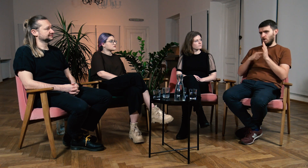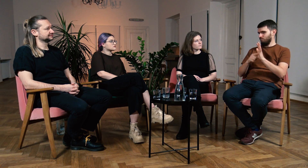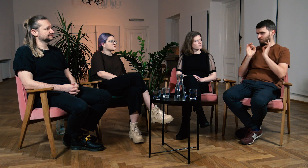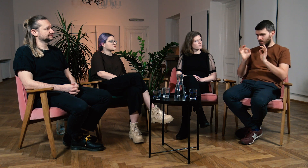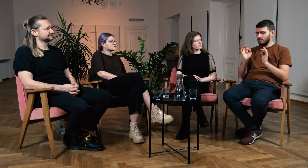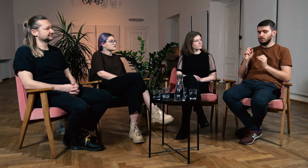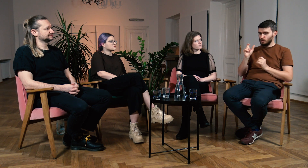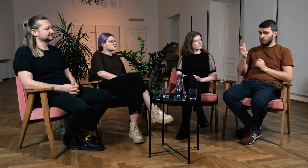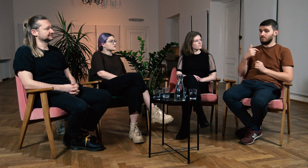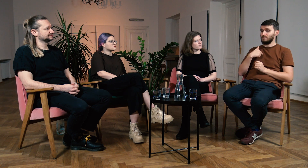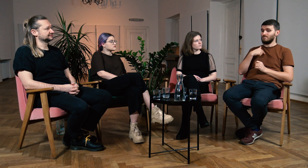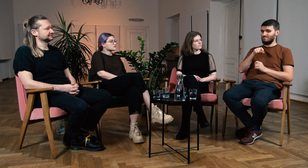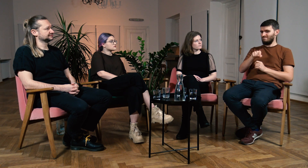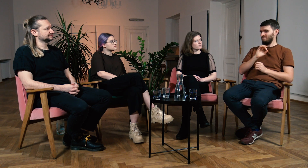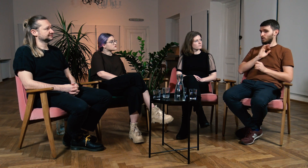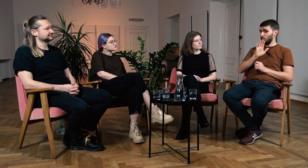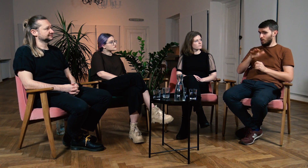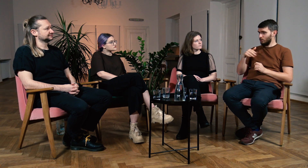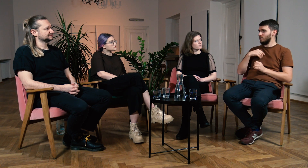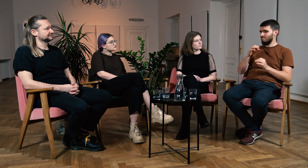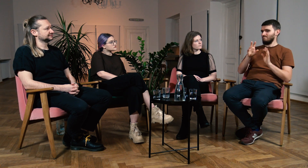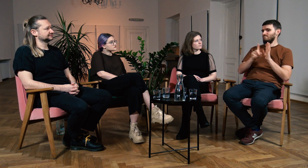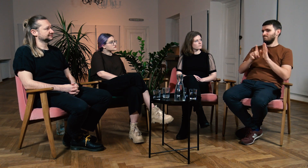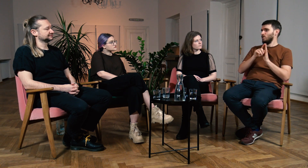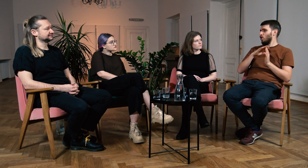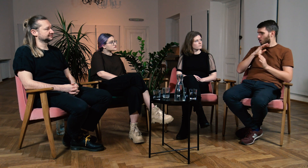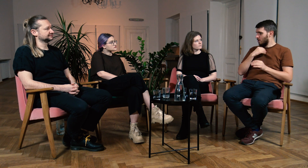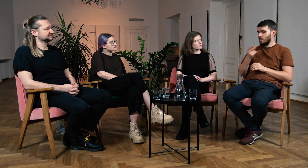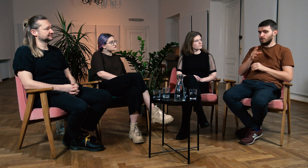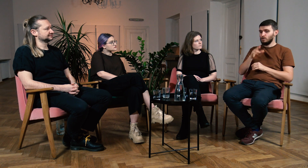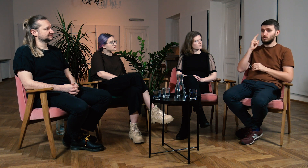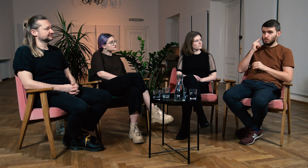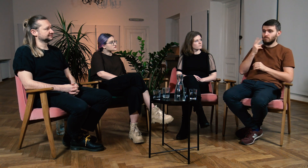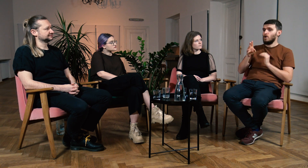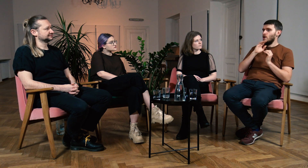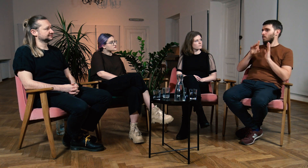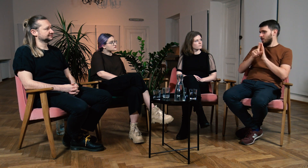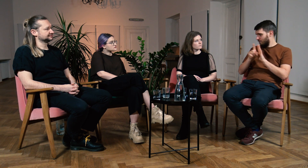Moje dzieci są Głuche i uczęszczają do logopedy.